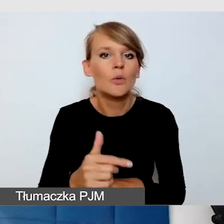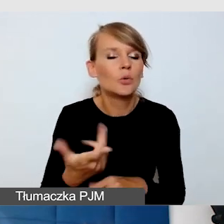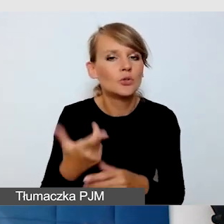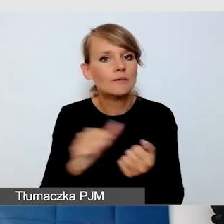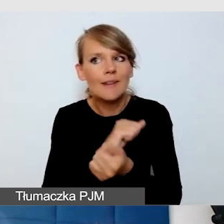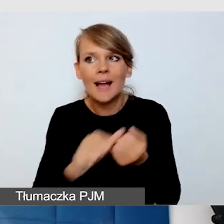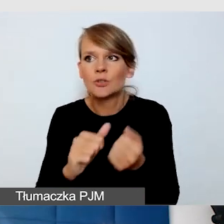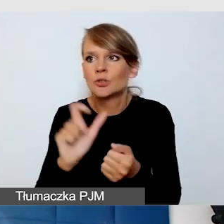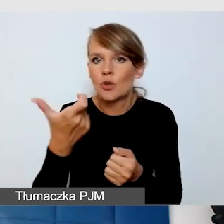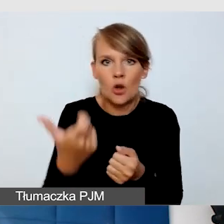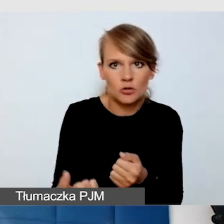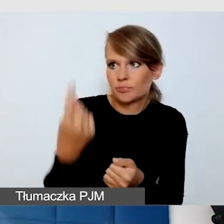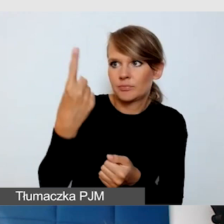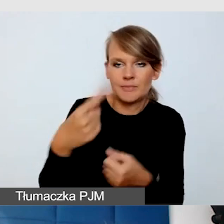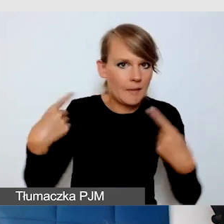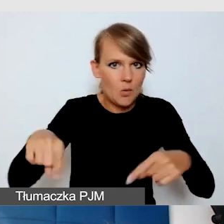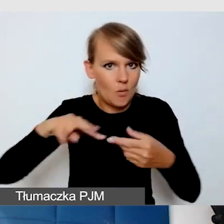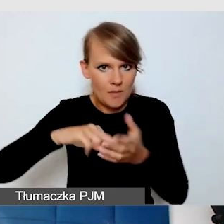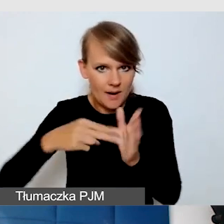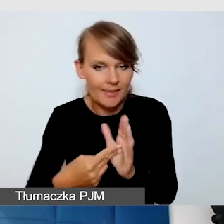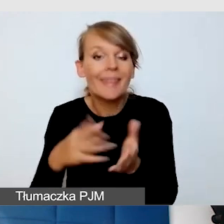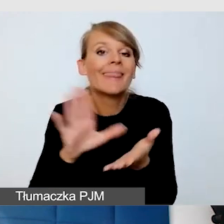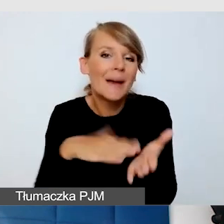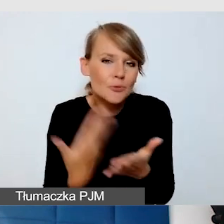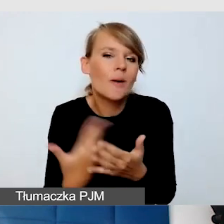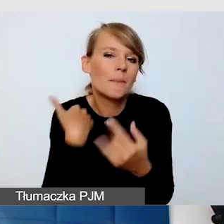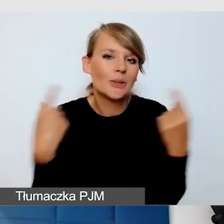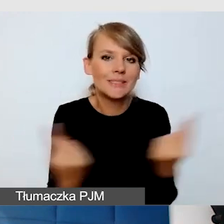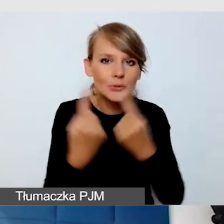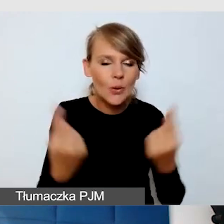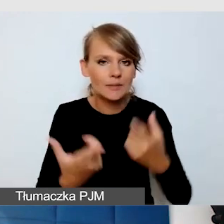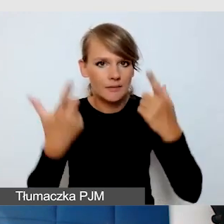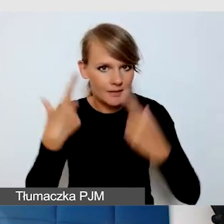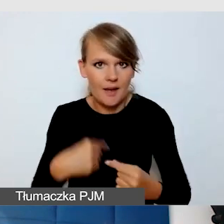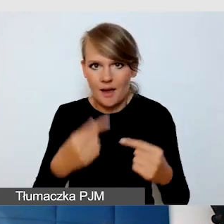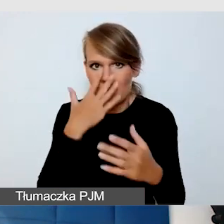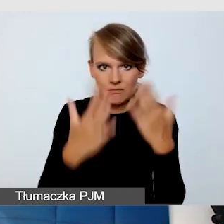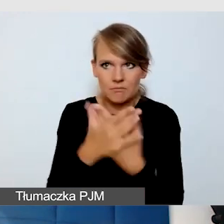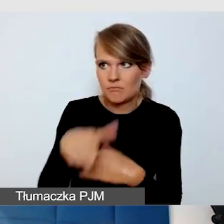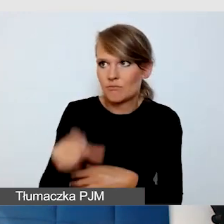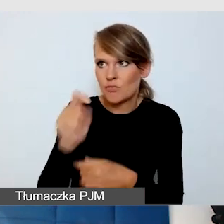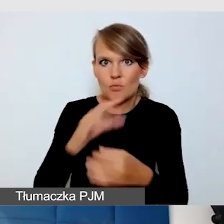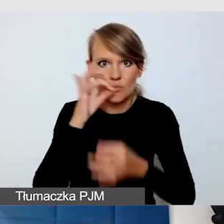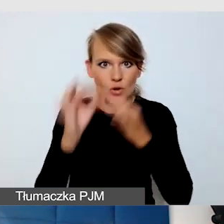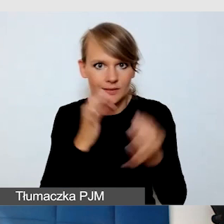Na przykład mamy doświadczenia, że nagle się okazuje, że są piosenki na wydarzeniu, one są w języku angielskim.